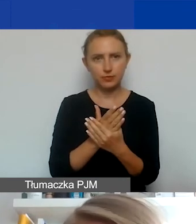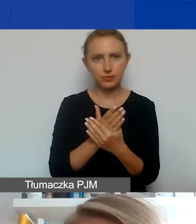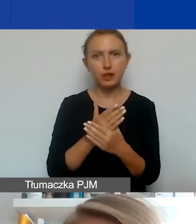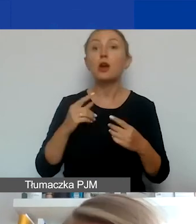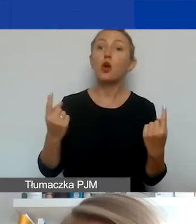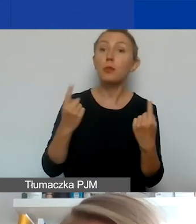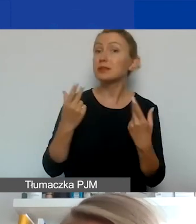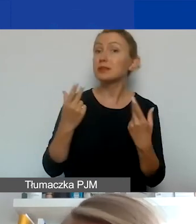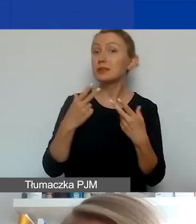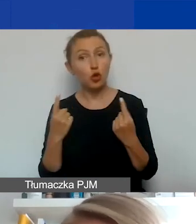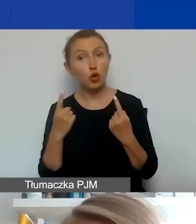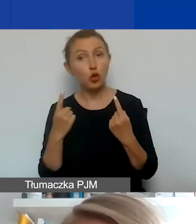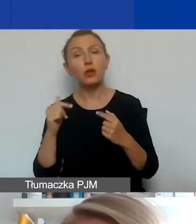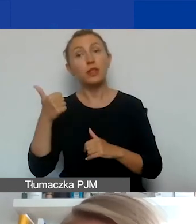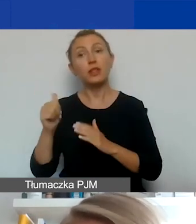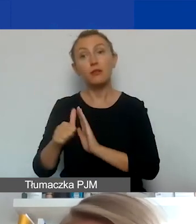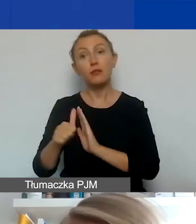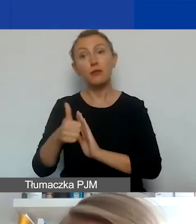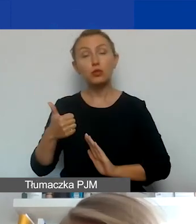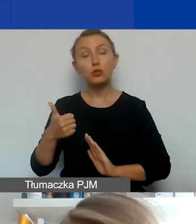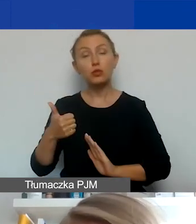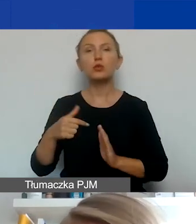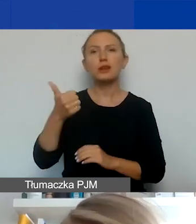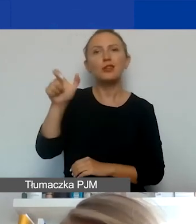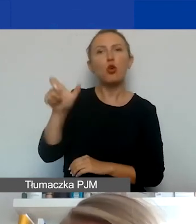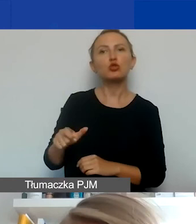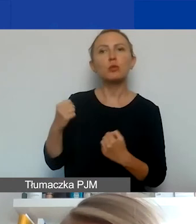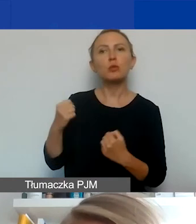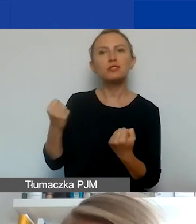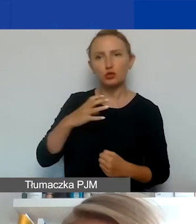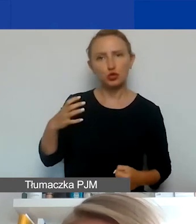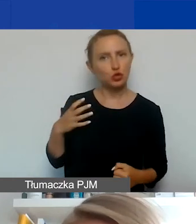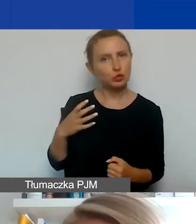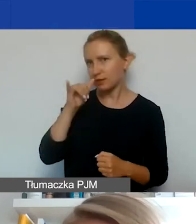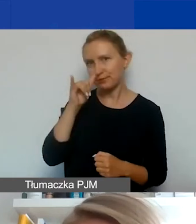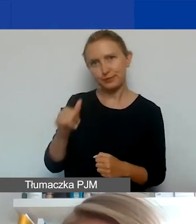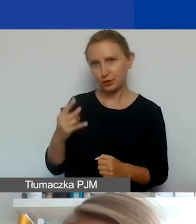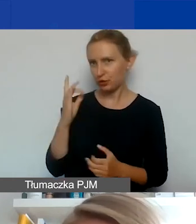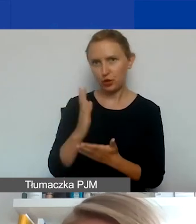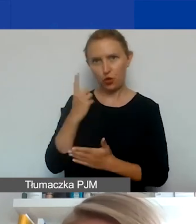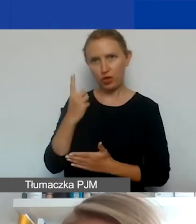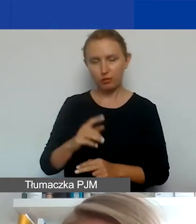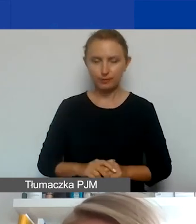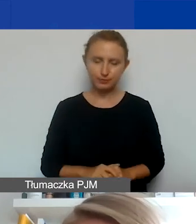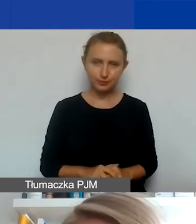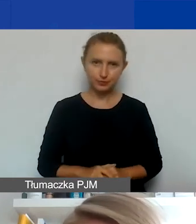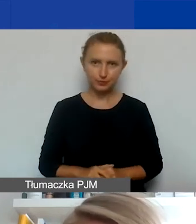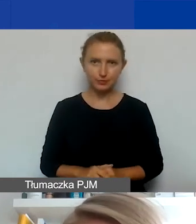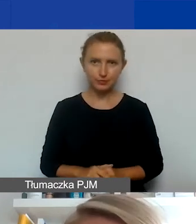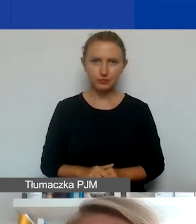Jedyne wyłączenie dotyczy jednoosobowej działalności gospodarczej. Takie podmioty nie mogą być oficjalnymi partnerami w projekcie.